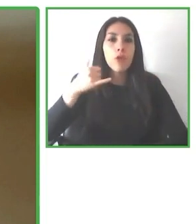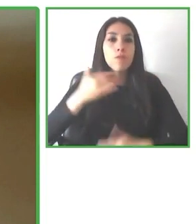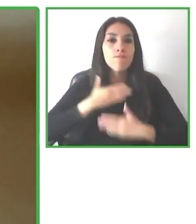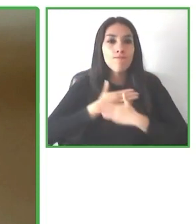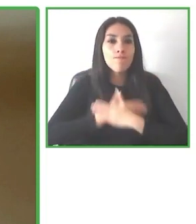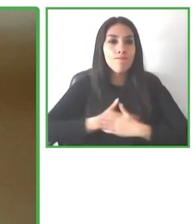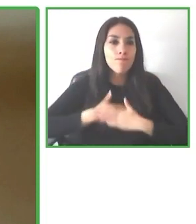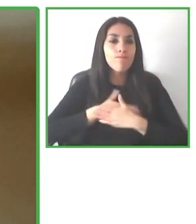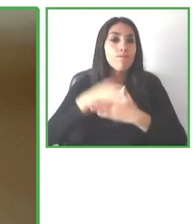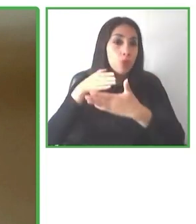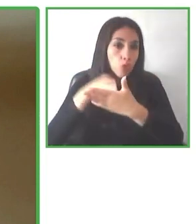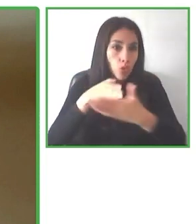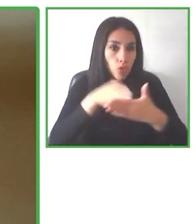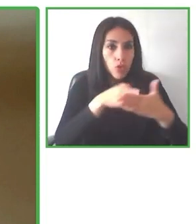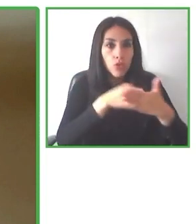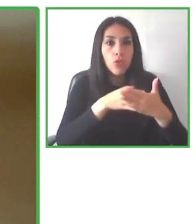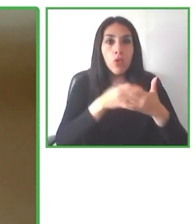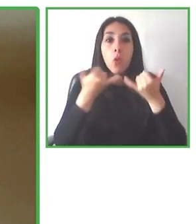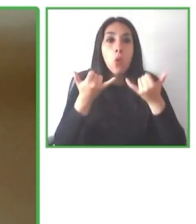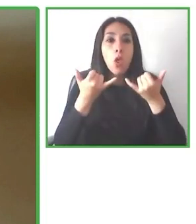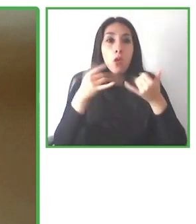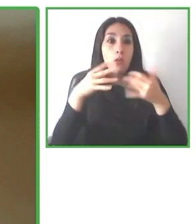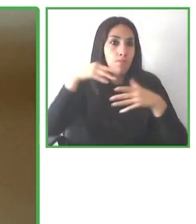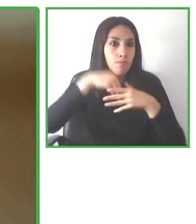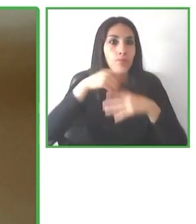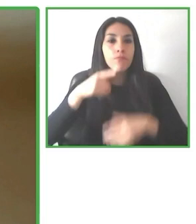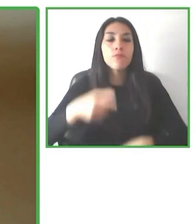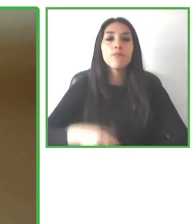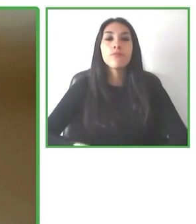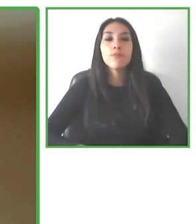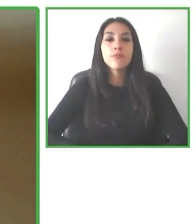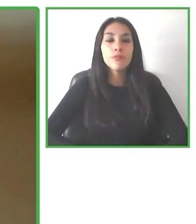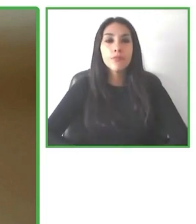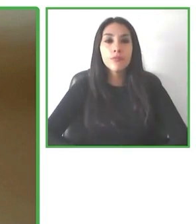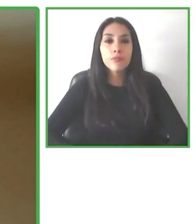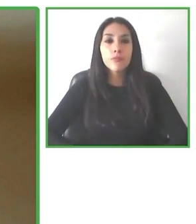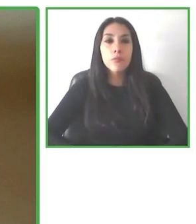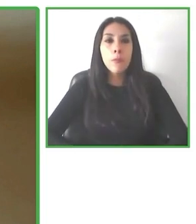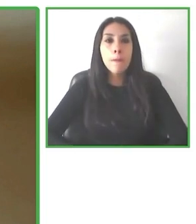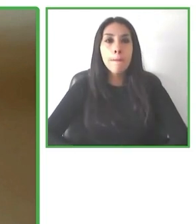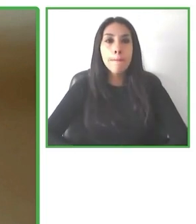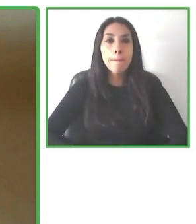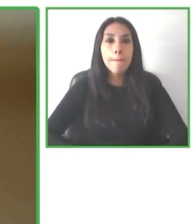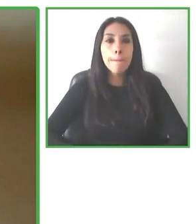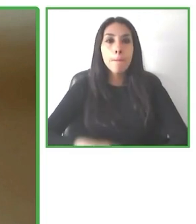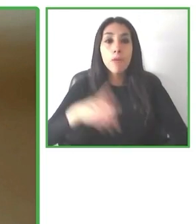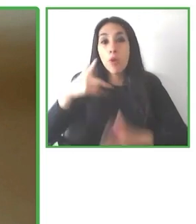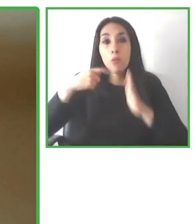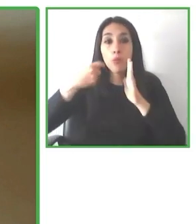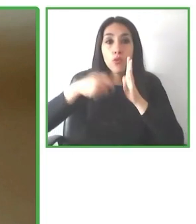también son muy importantes las experiencias y hablamos de experiencias en el turismo, es